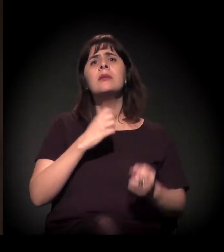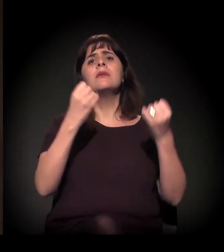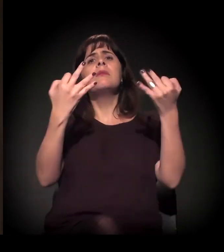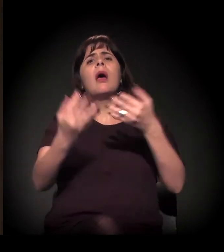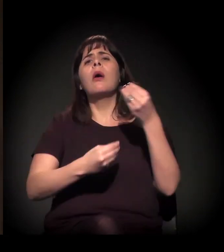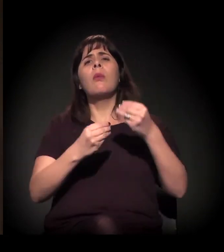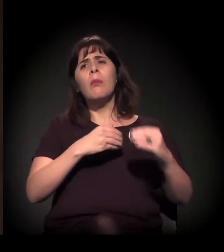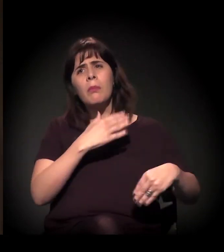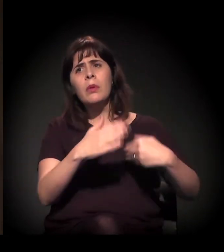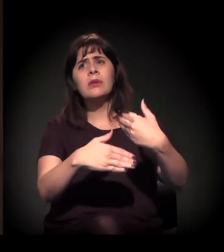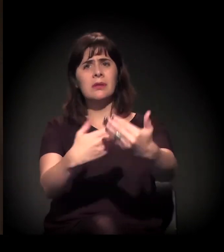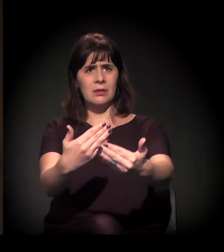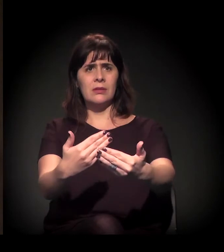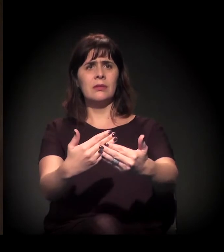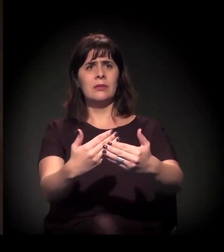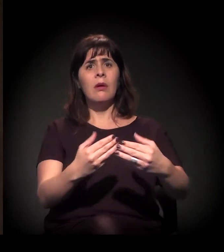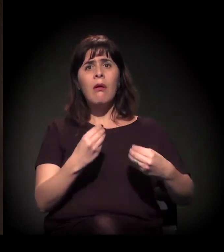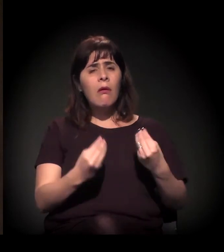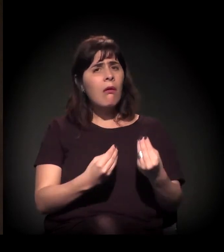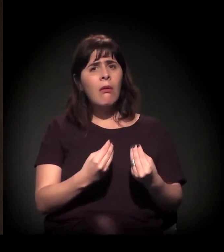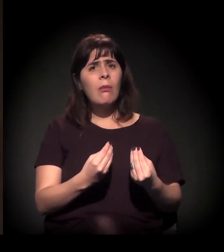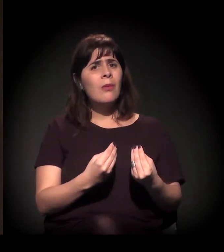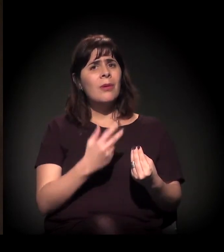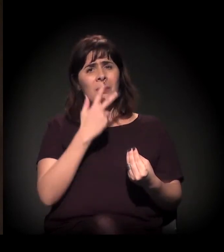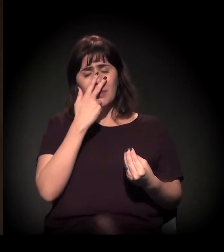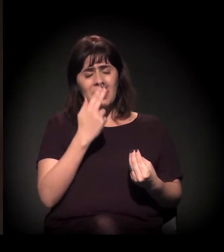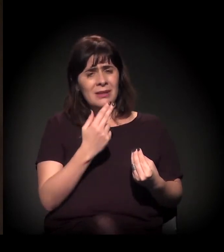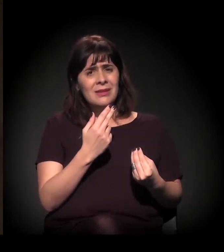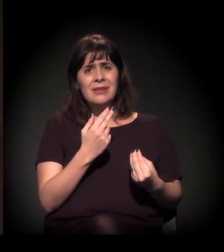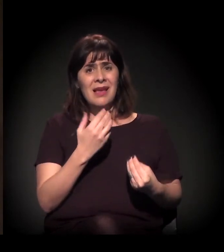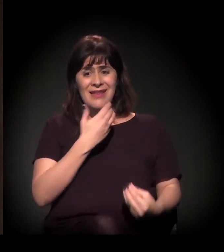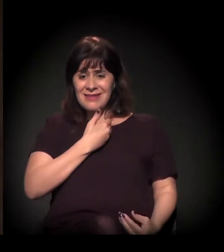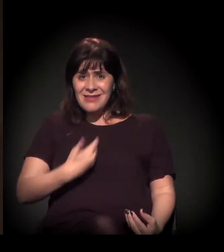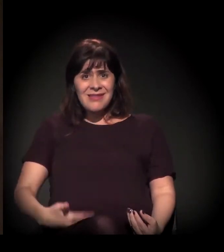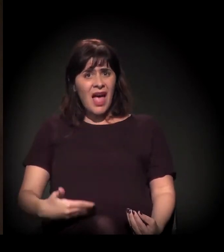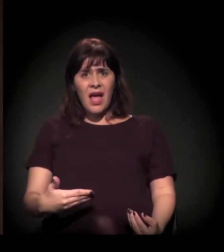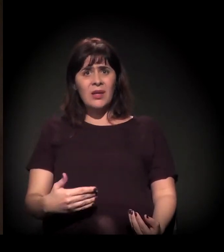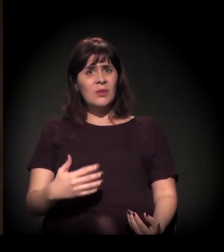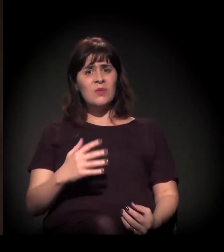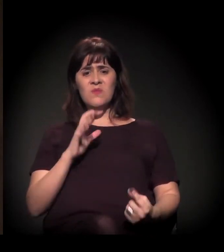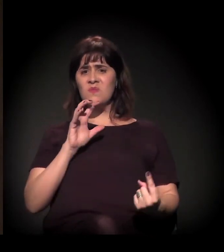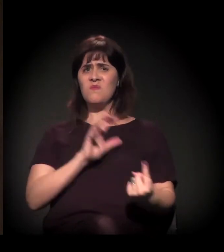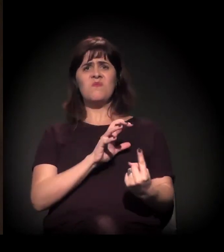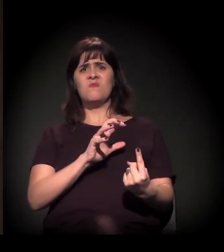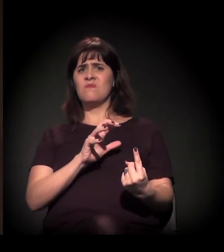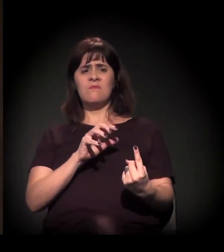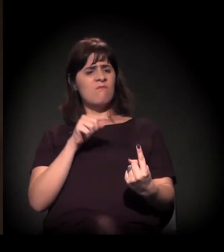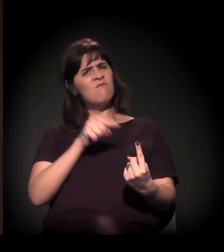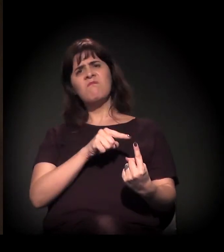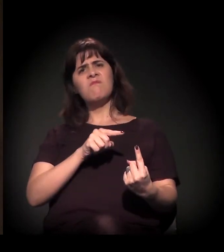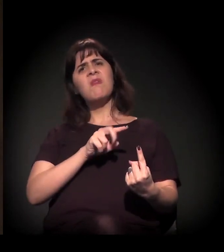Como tem sido pesada a mão do Estado nesse processo de criminalização